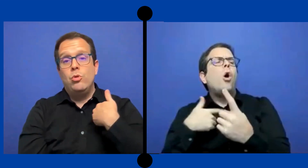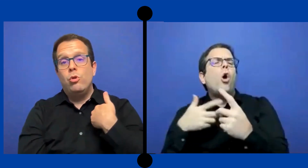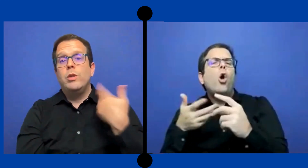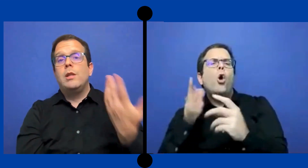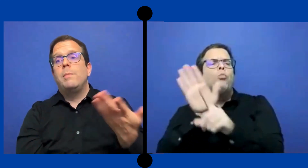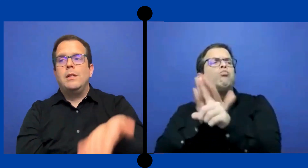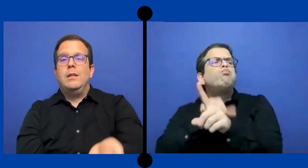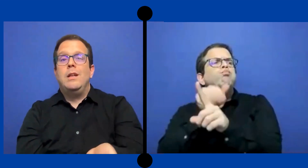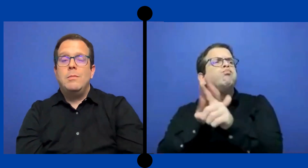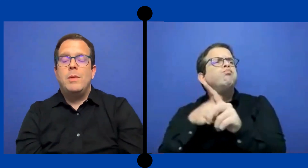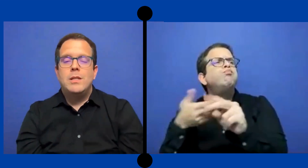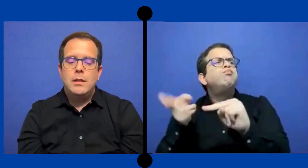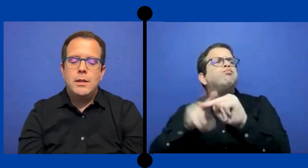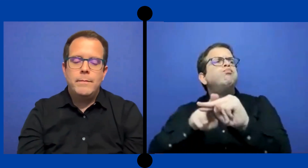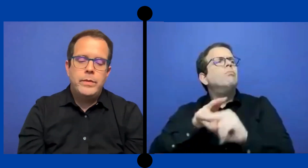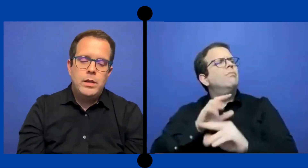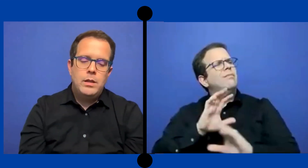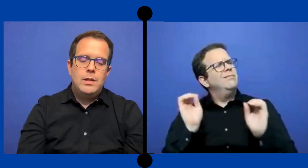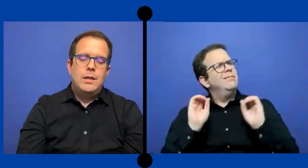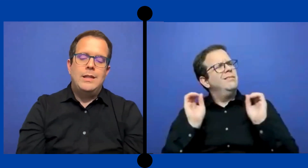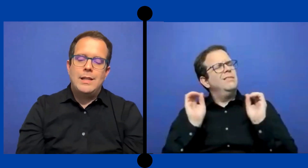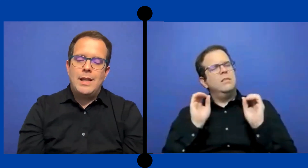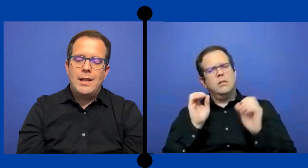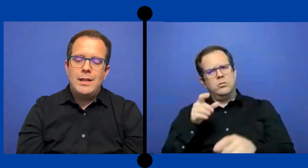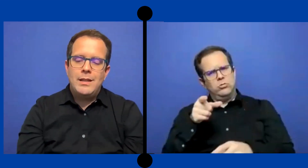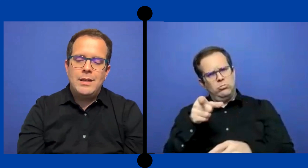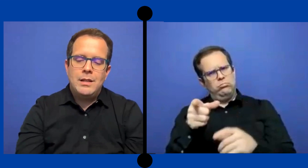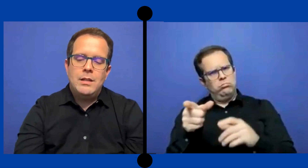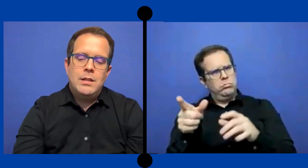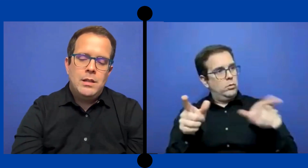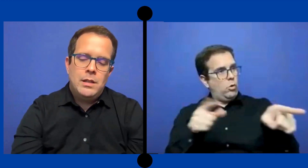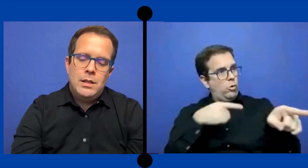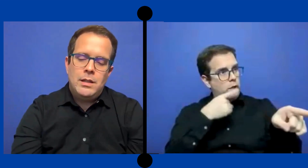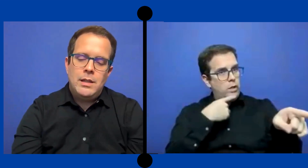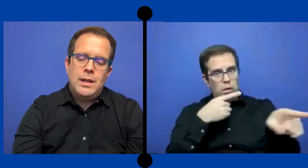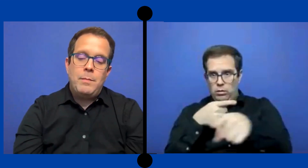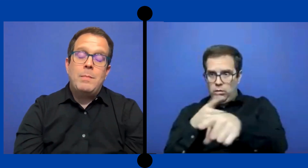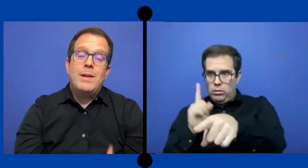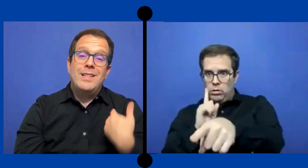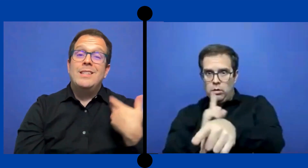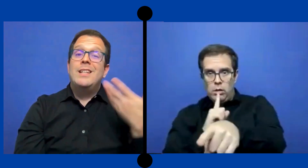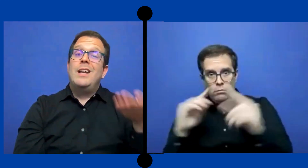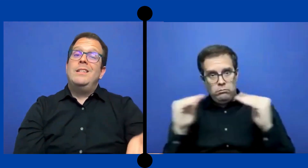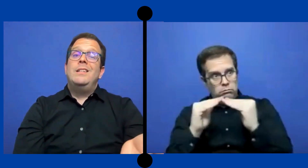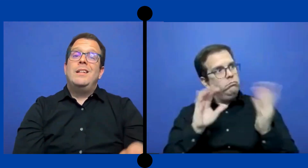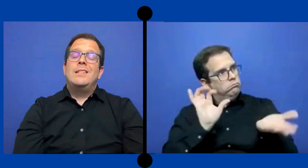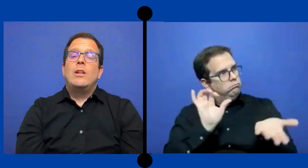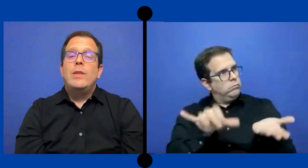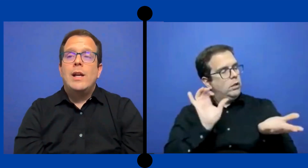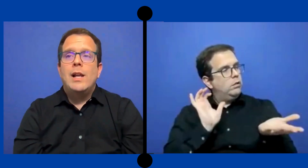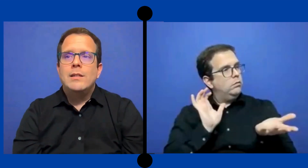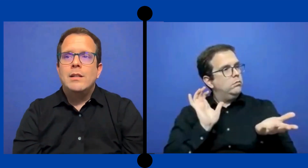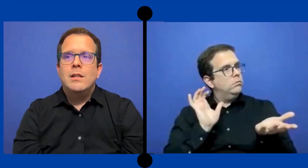yo como interprete este ahi presente y tratar de .. De qué mi presencia allí en el salón de clase